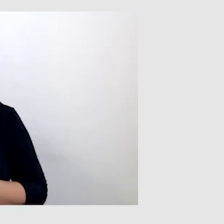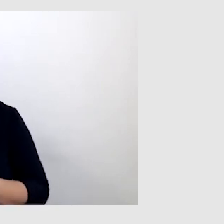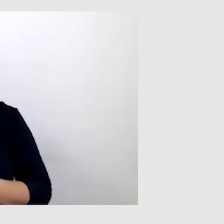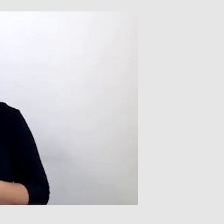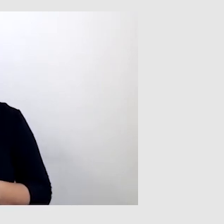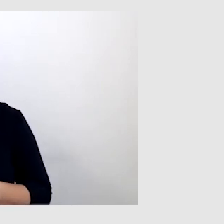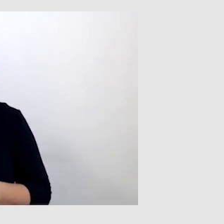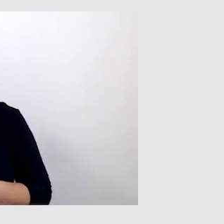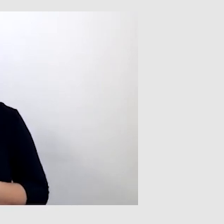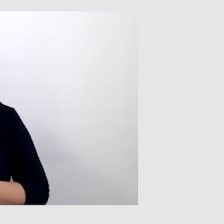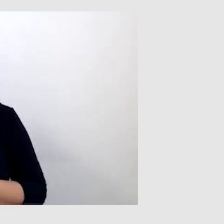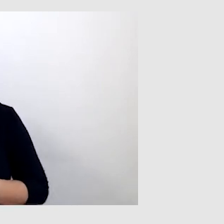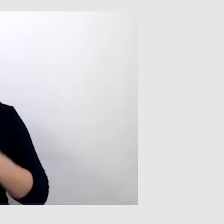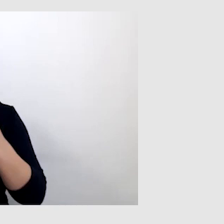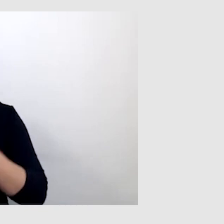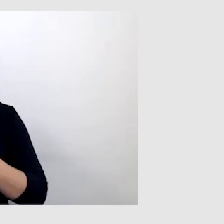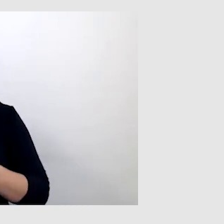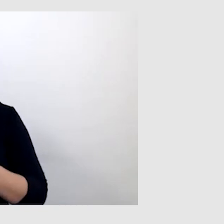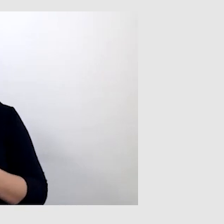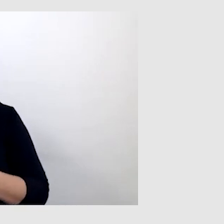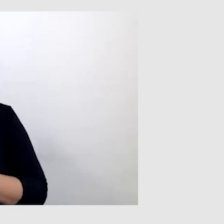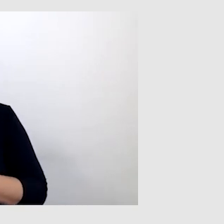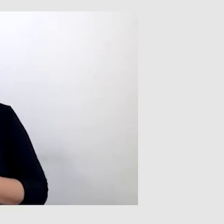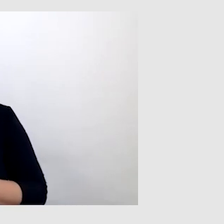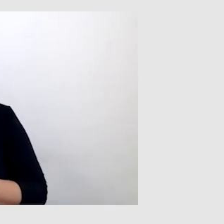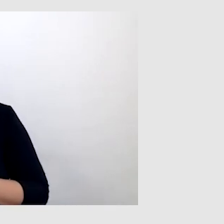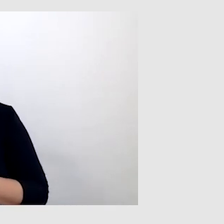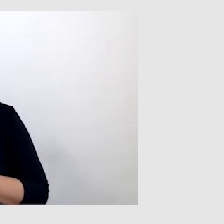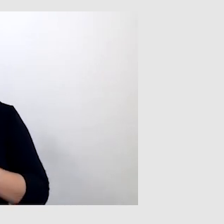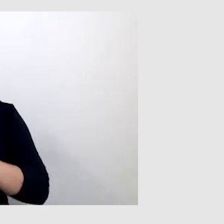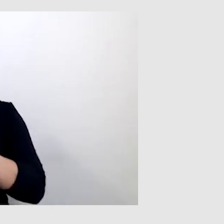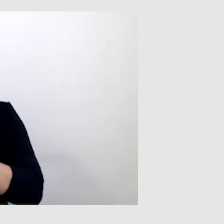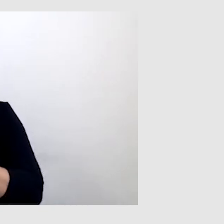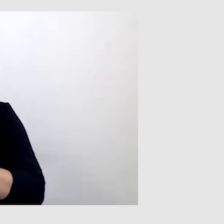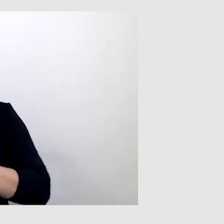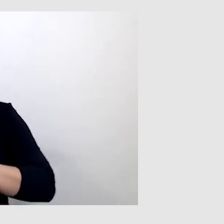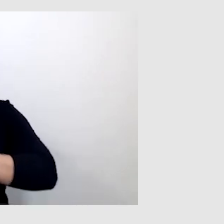bo czytanie z ruchu warg jest ogromnym wysiłkiem.